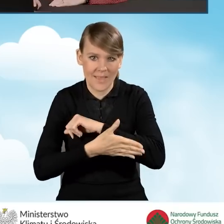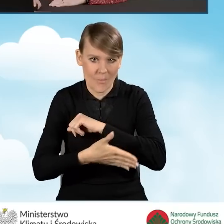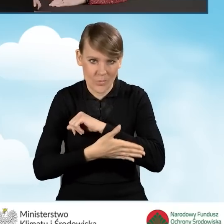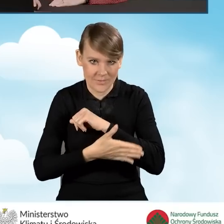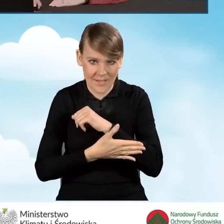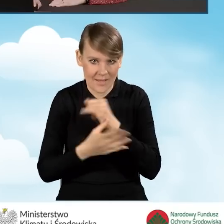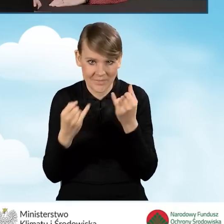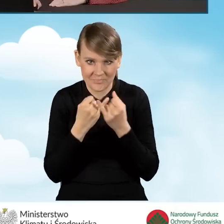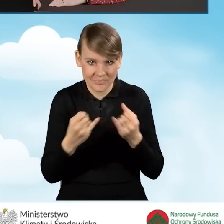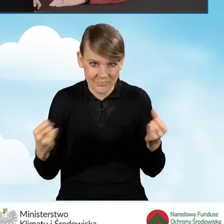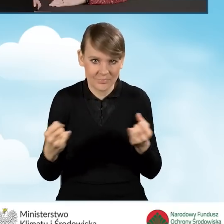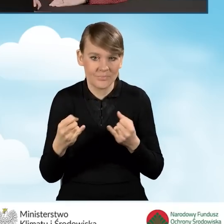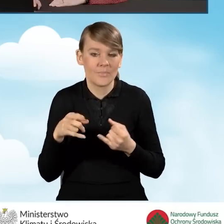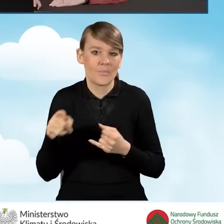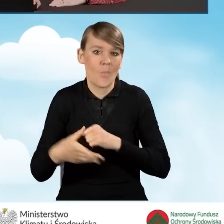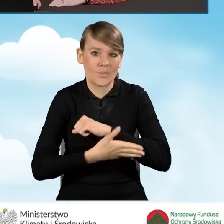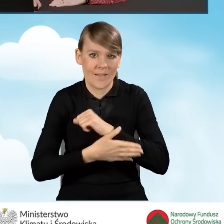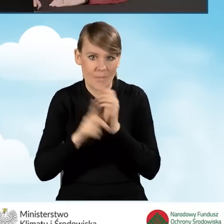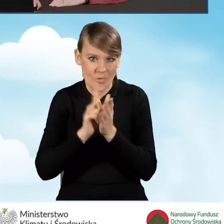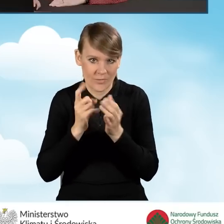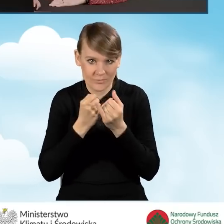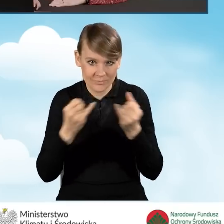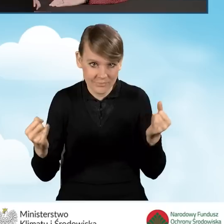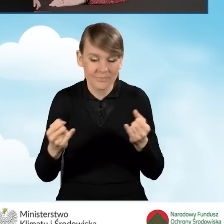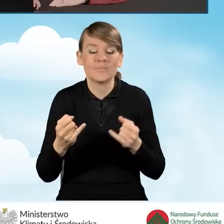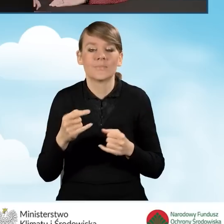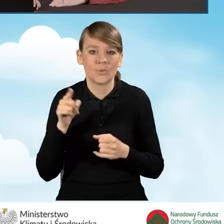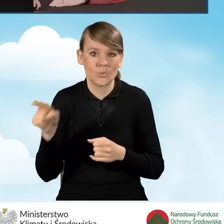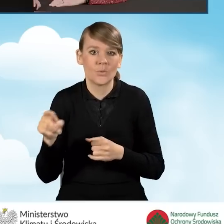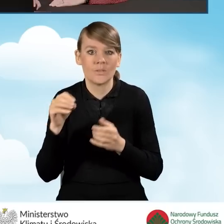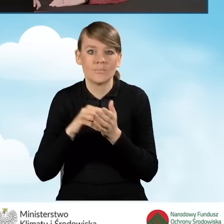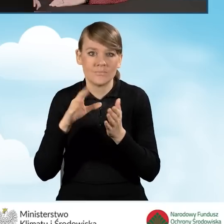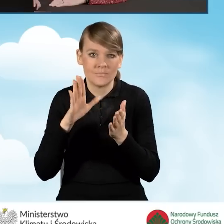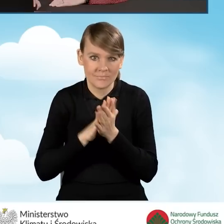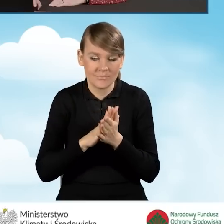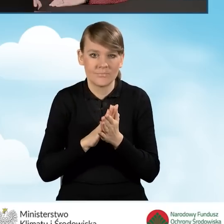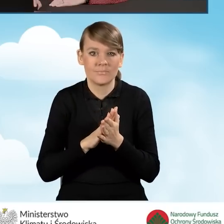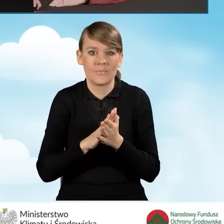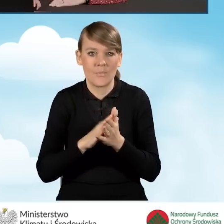podstaw podatkowych i wpisujemy, wypełniamy kolejne pola,